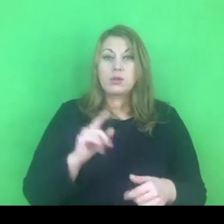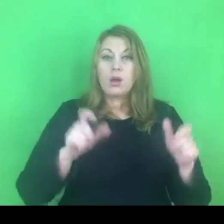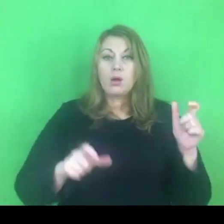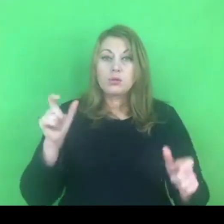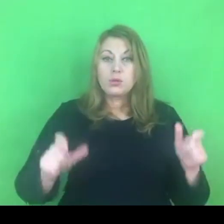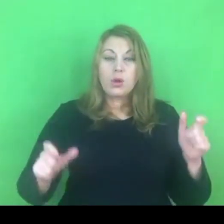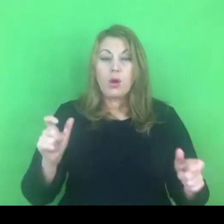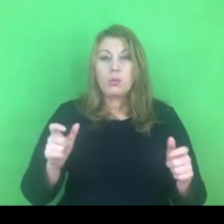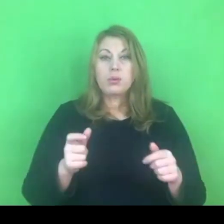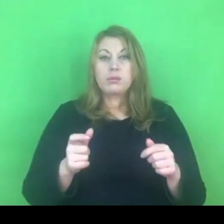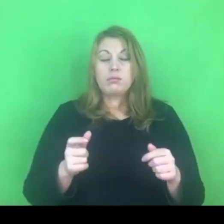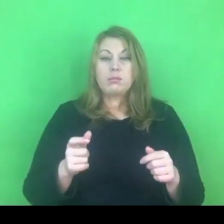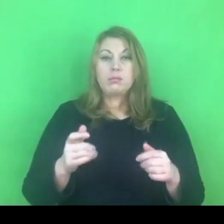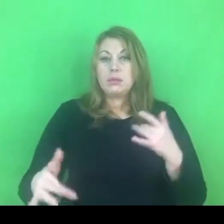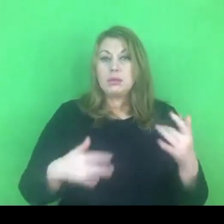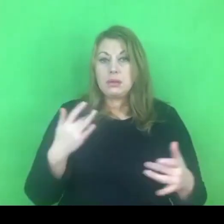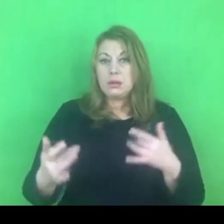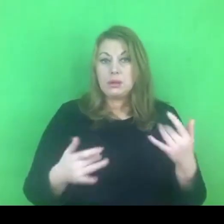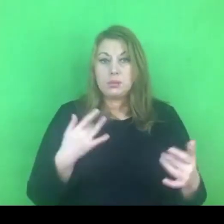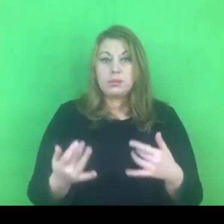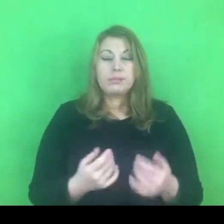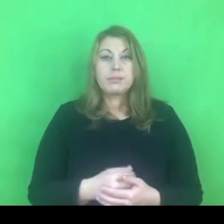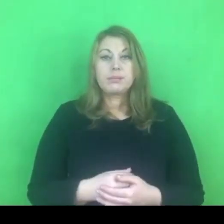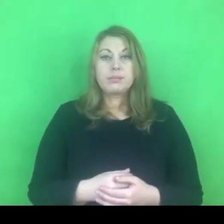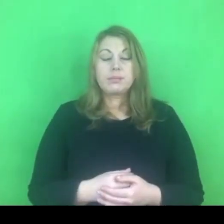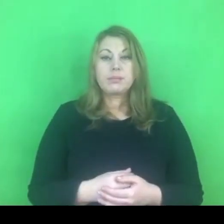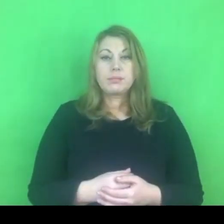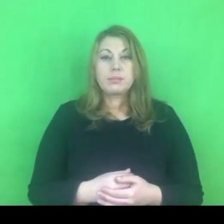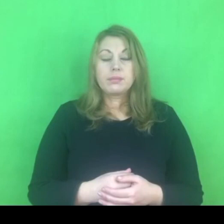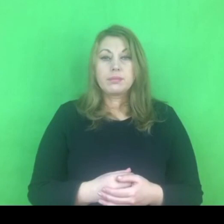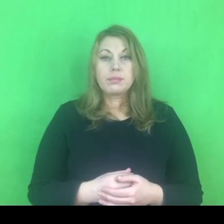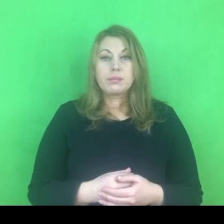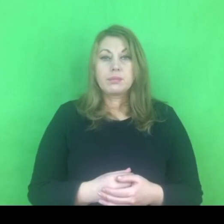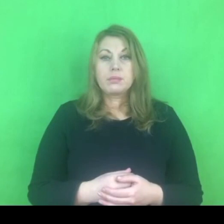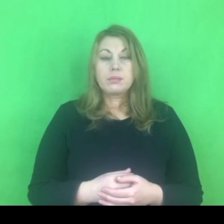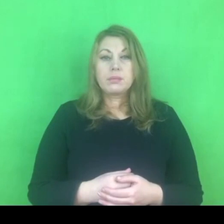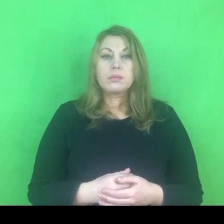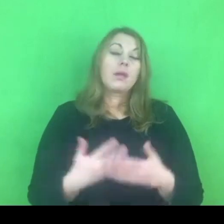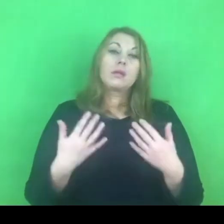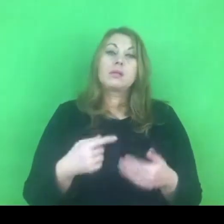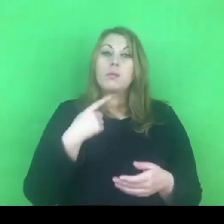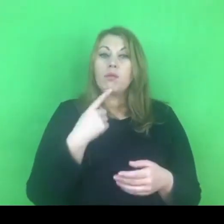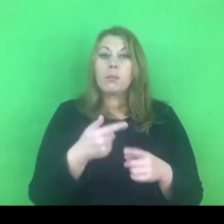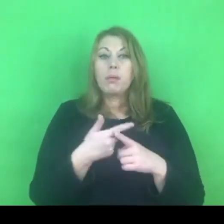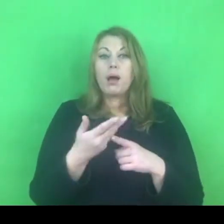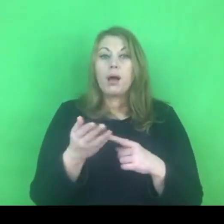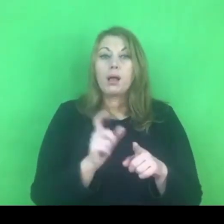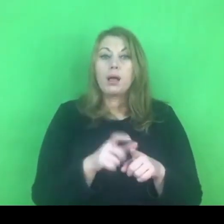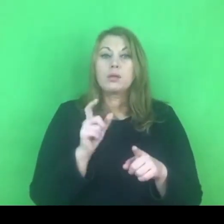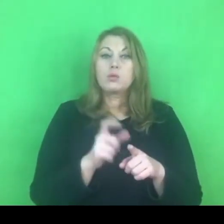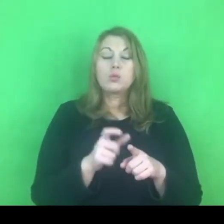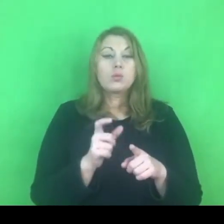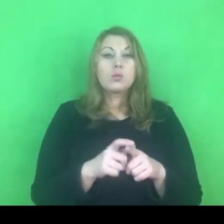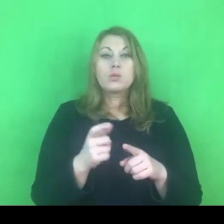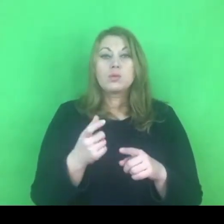Parę słów chcę powiedzieć na temat tego, co wynika z tych nowych uprawnień.